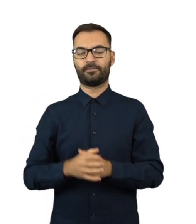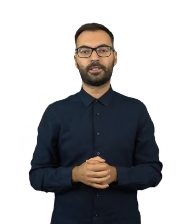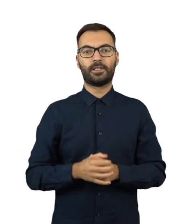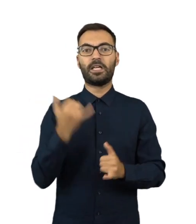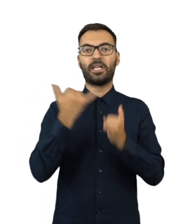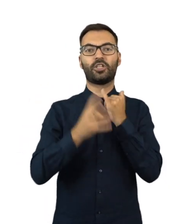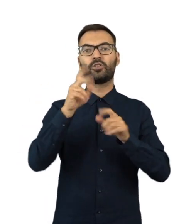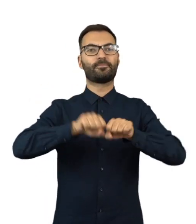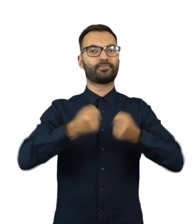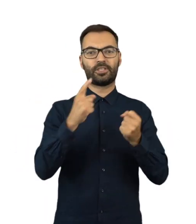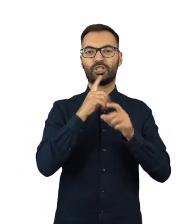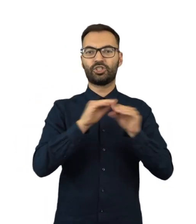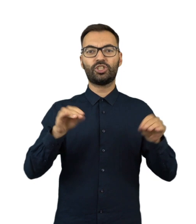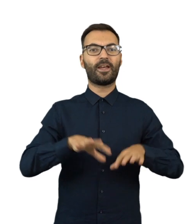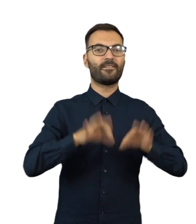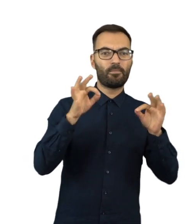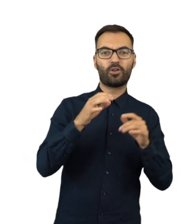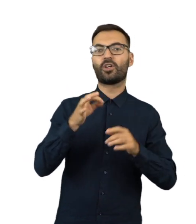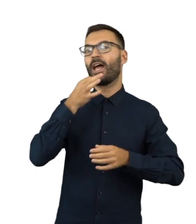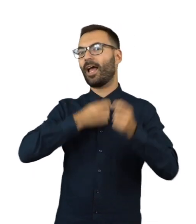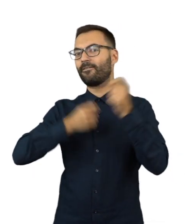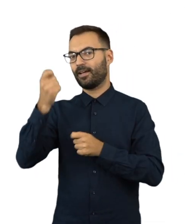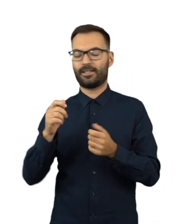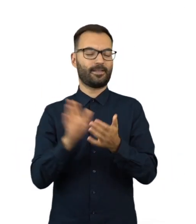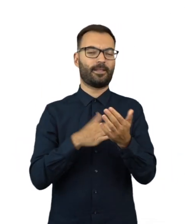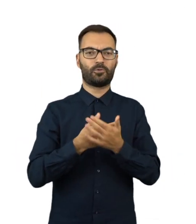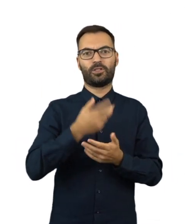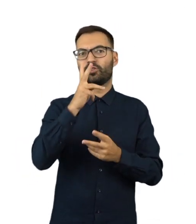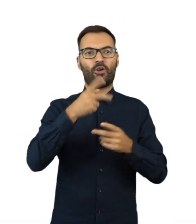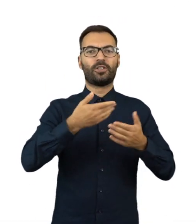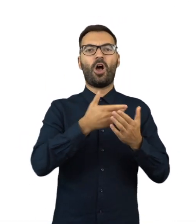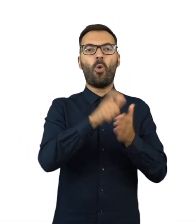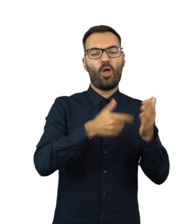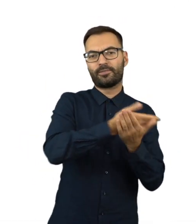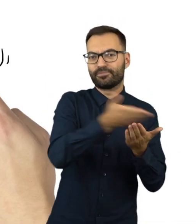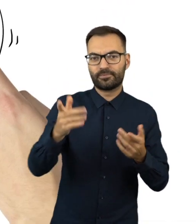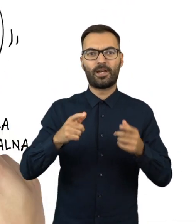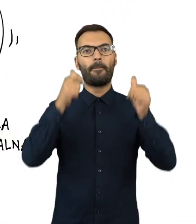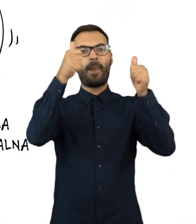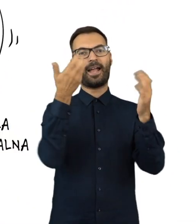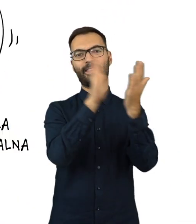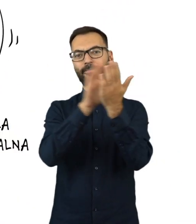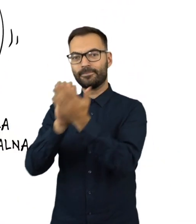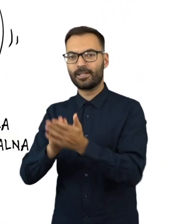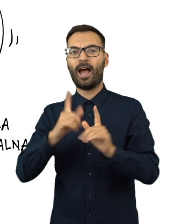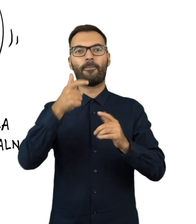Gdy ktoś zakłóca ciszę wyborczą i referendalną, na przykład rozdaje ulotki, nakleja lub zrywa plakaty wyborcze